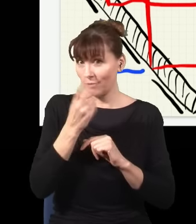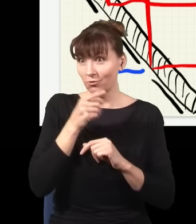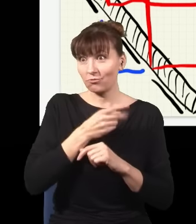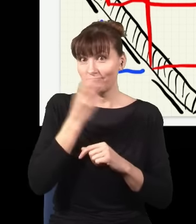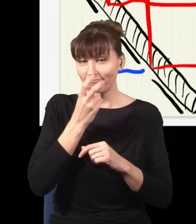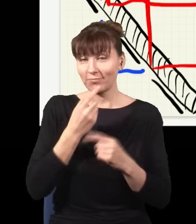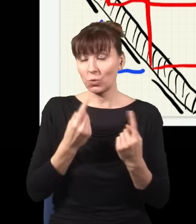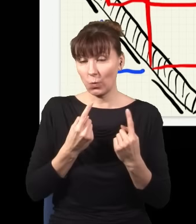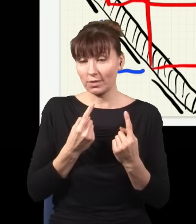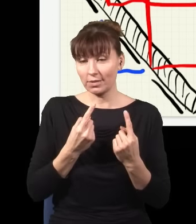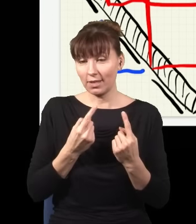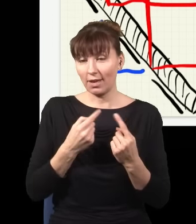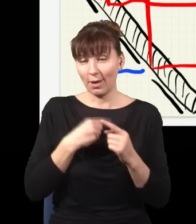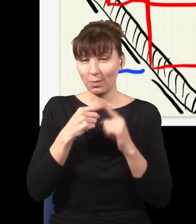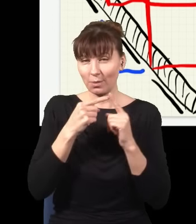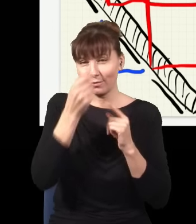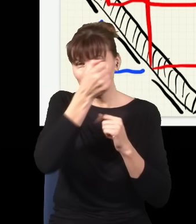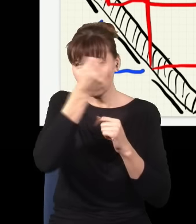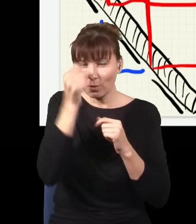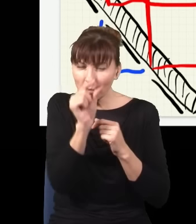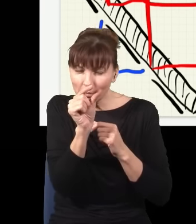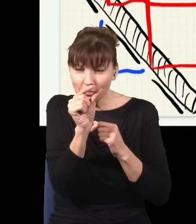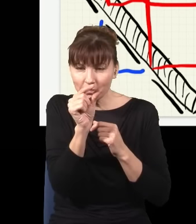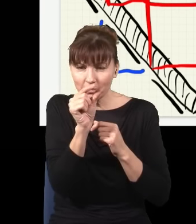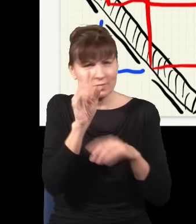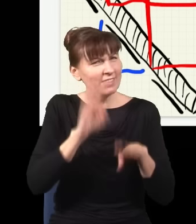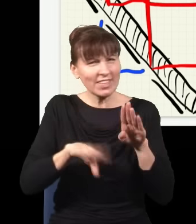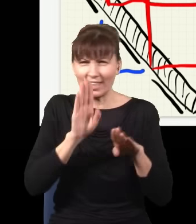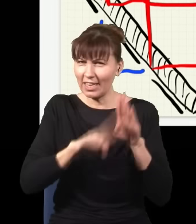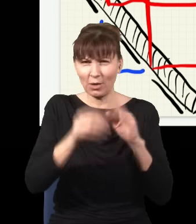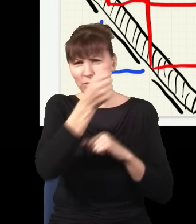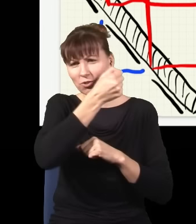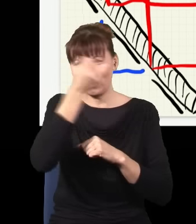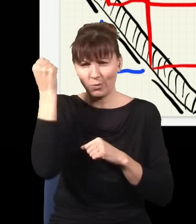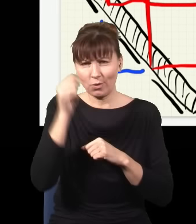kiedy ja sobie wezmę kawałek szkiełka, najzwyklejszego szkła, taką płytkę szklaną tutaj z boku,